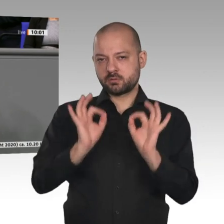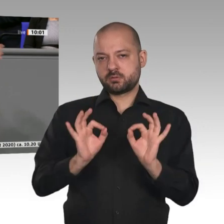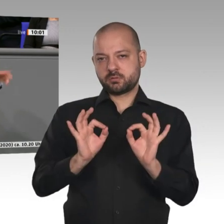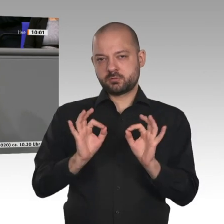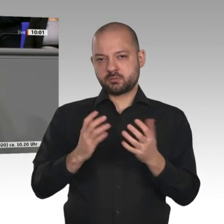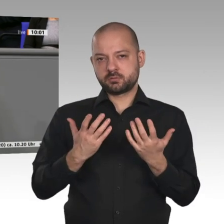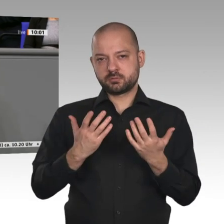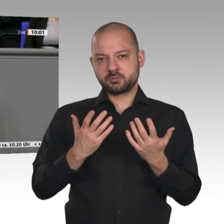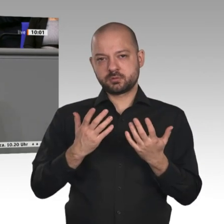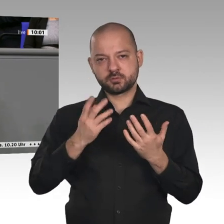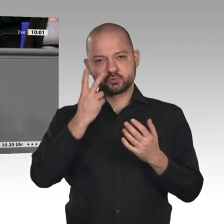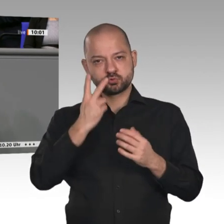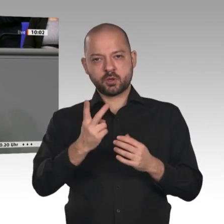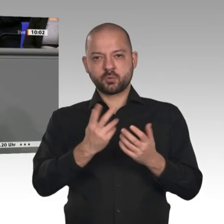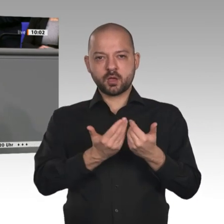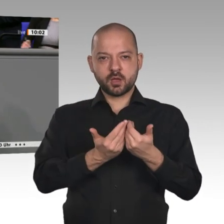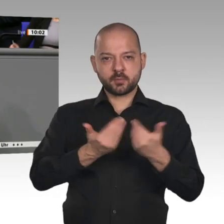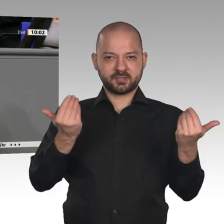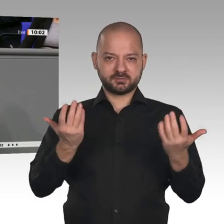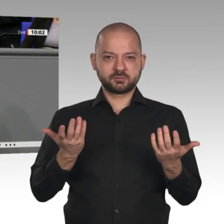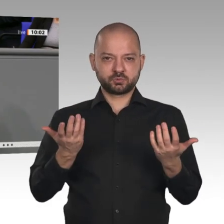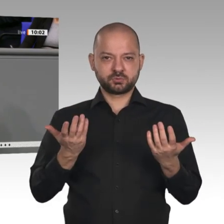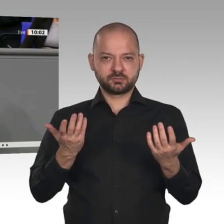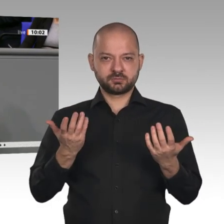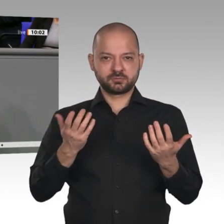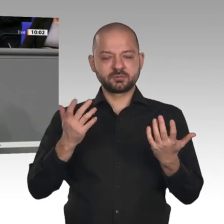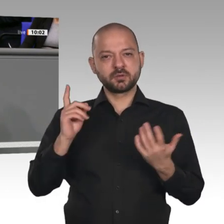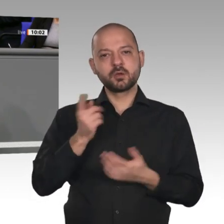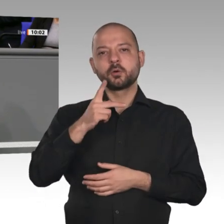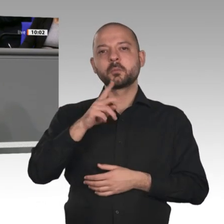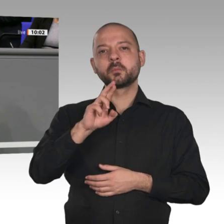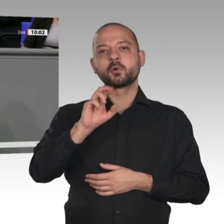tut oder wie die linke Seite das angesprochen hat, das Wort redet, der schadet Deutschland,